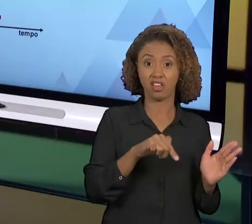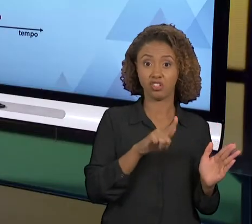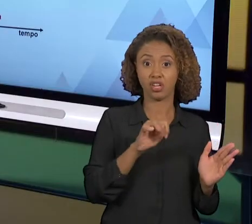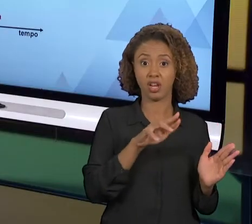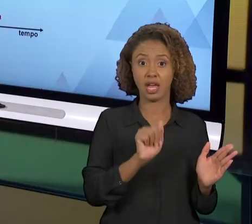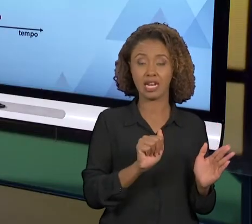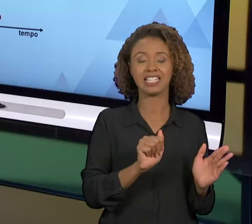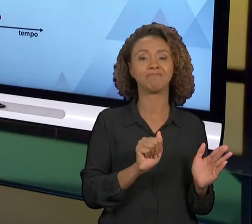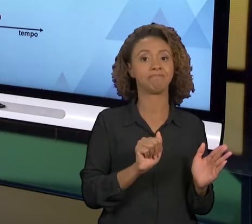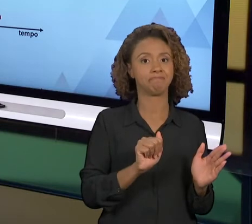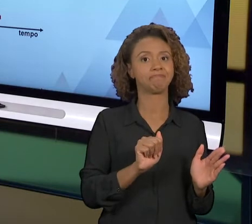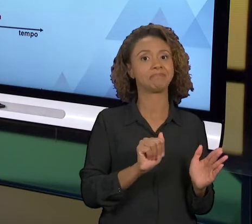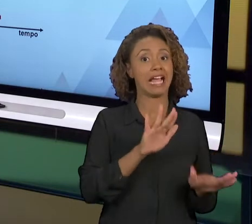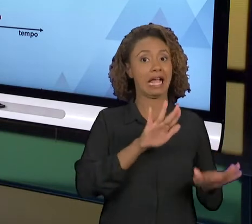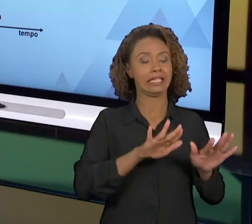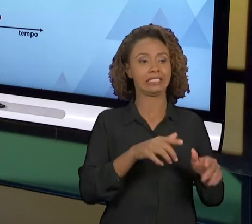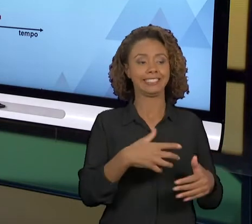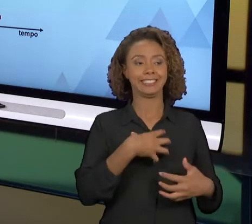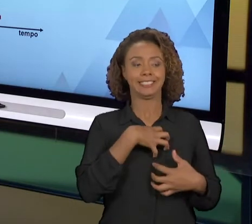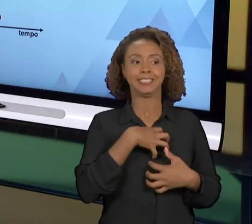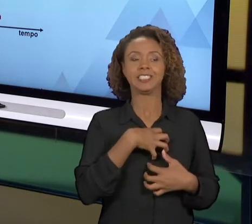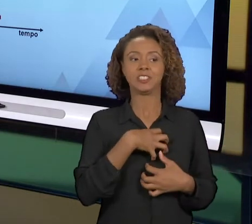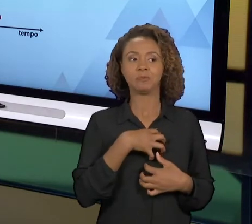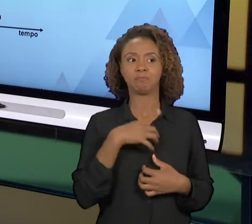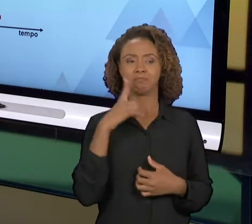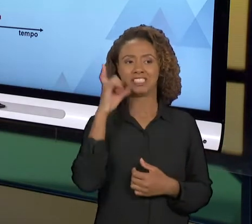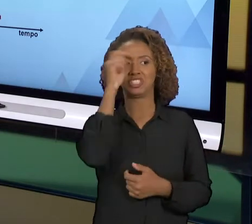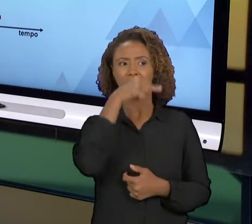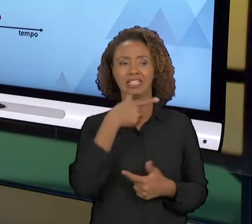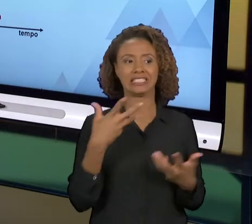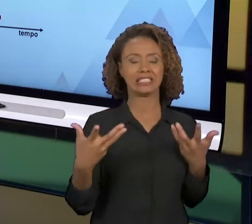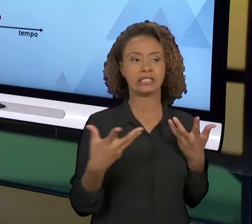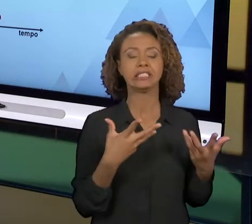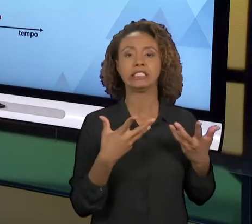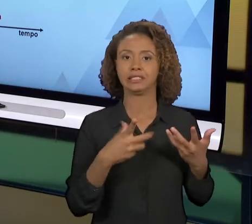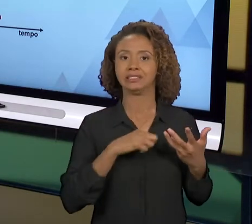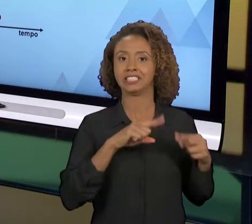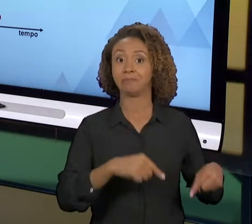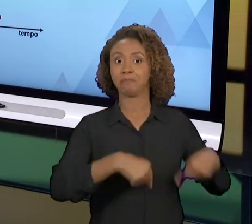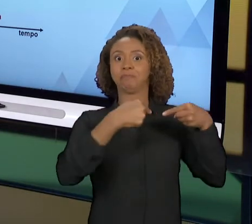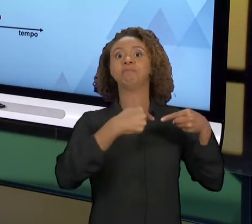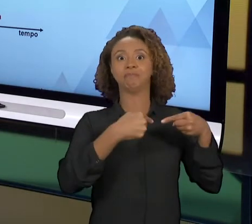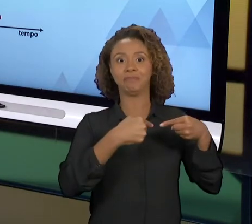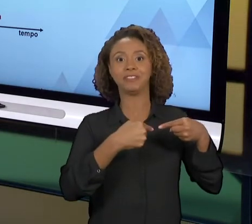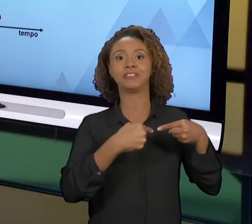A NOSSA DIFICULDADE EM TER MANTIDO A QUALIDADE DO PROCESSO. EXISTE REENGENHARIA EMPRESARIAL E